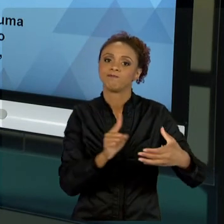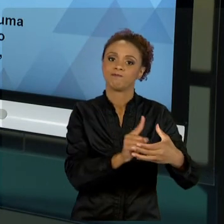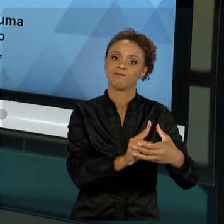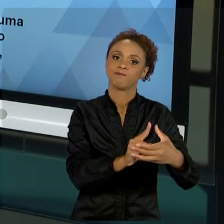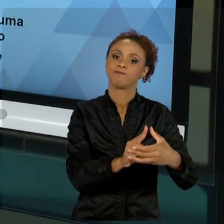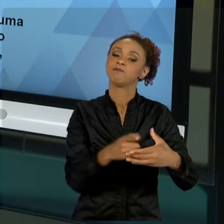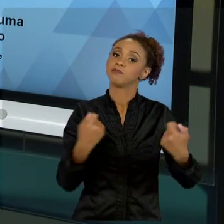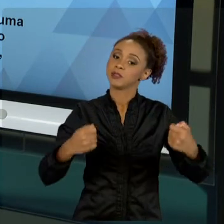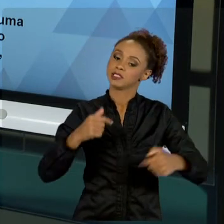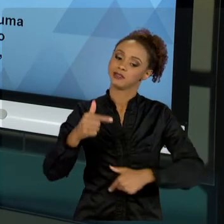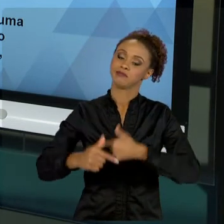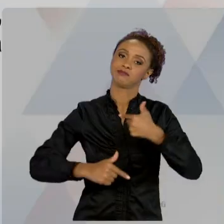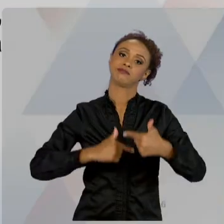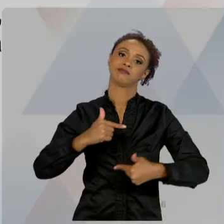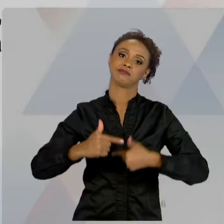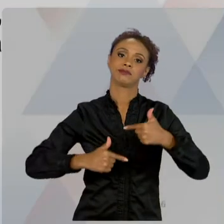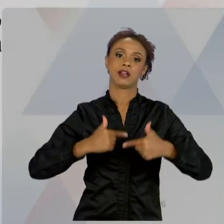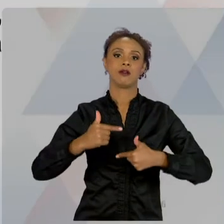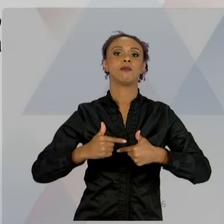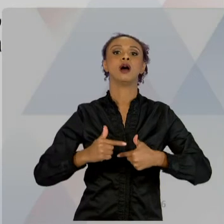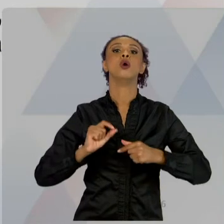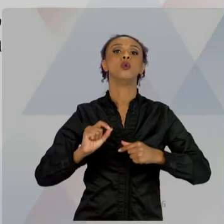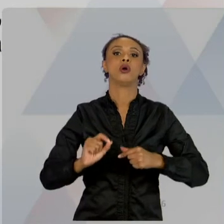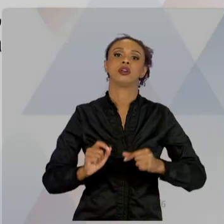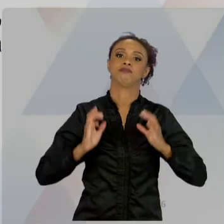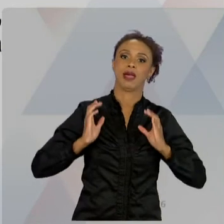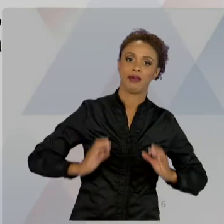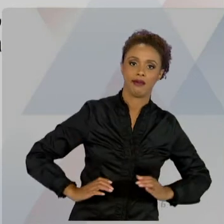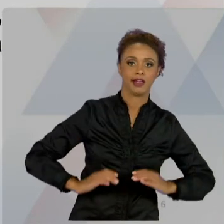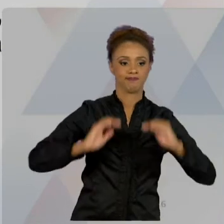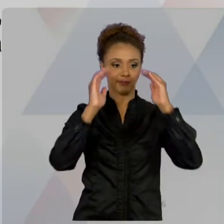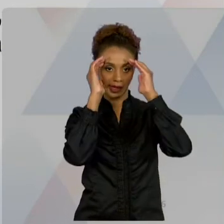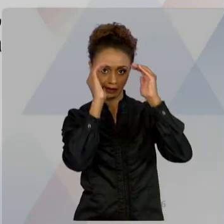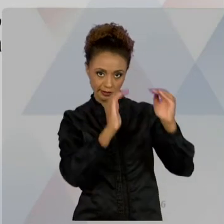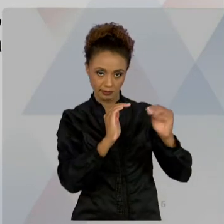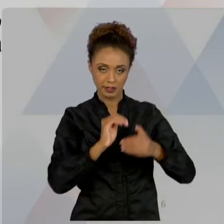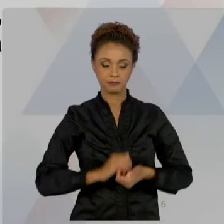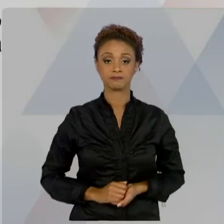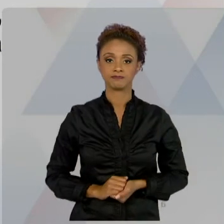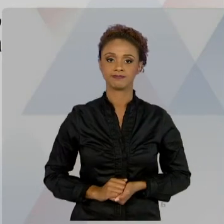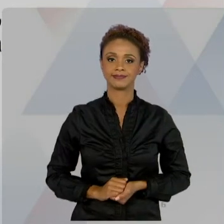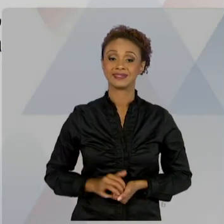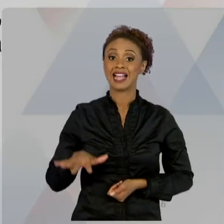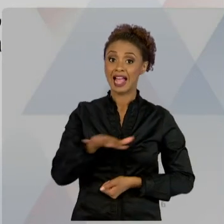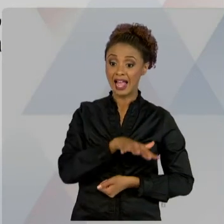NÃO É MUITO UMA AULA DE DIREITO, MAS SEM A PARTE